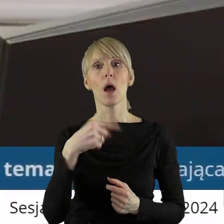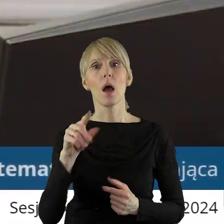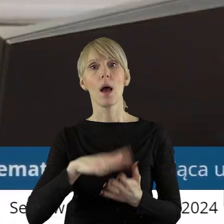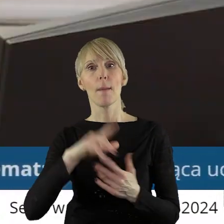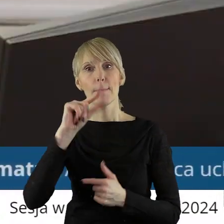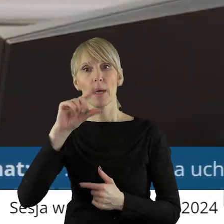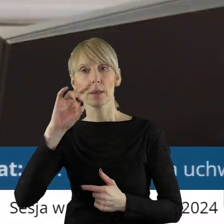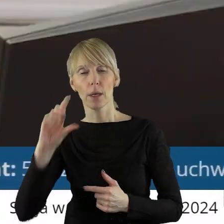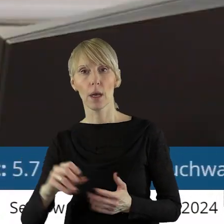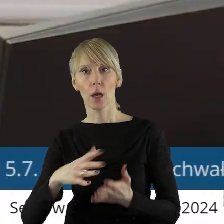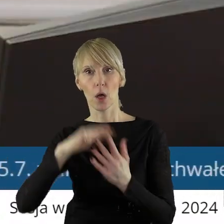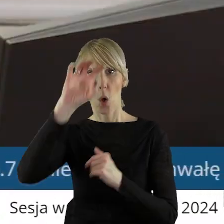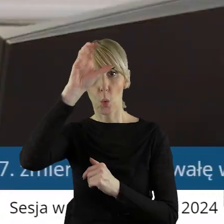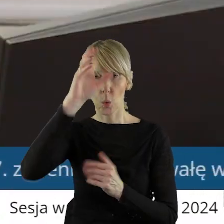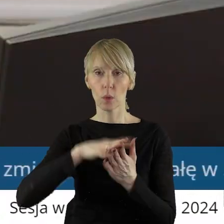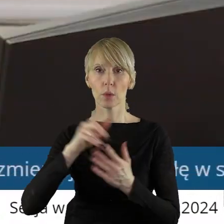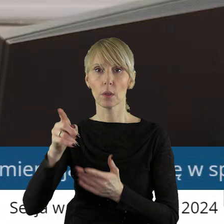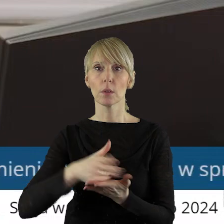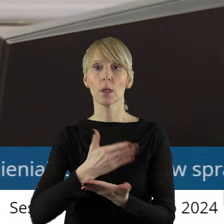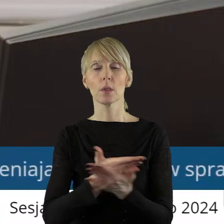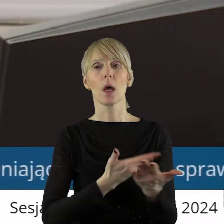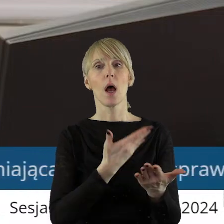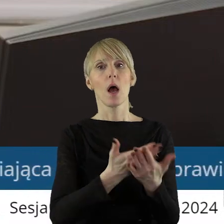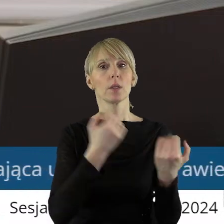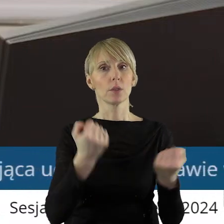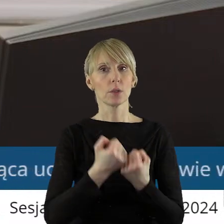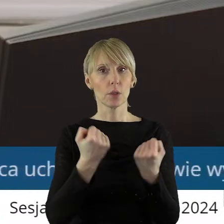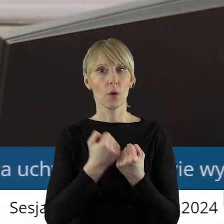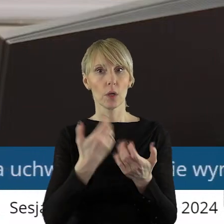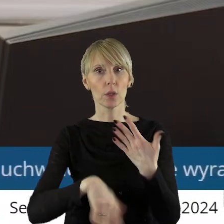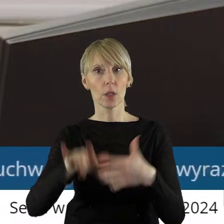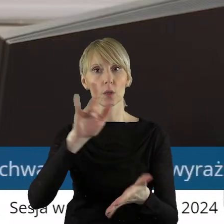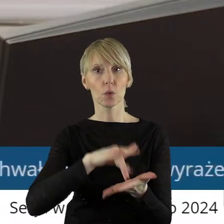Górnictwa Energetyka Konwencjonalna S.A. z siedzibą w Bełchatowie.